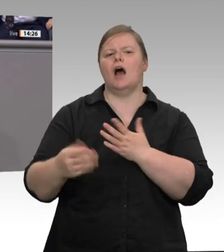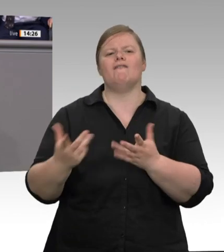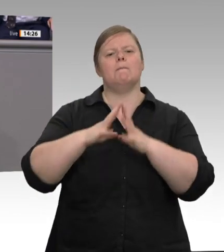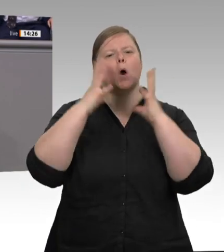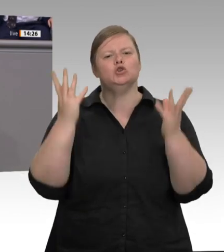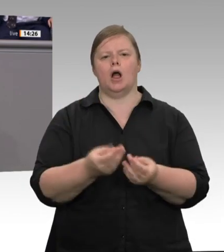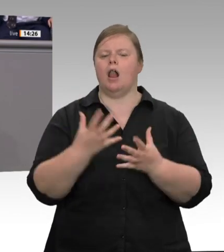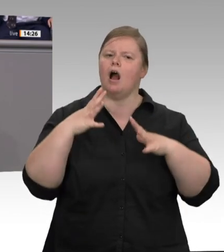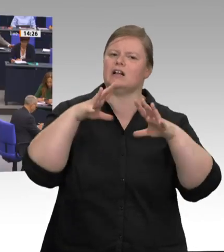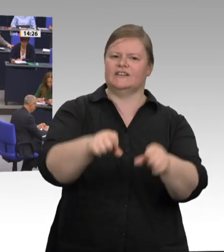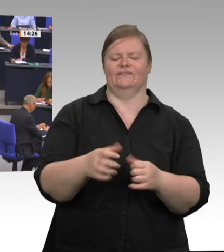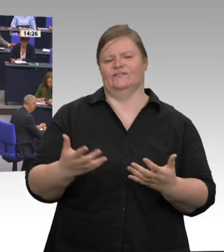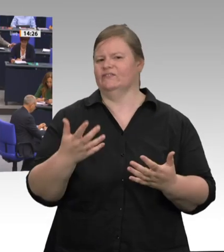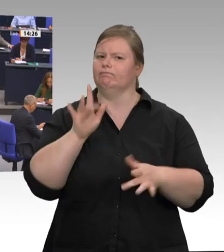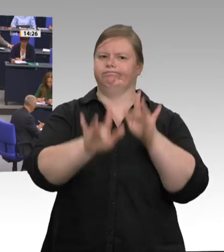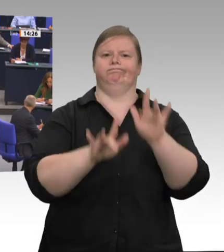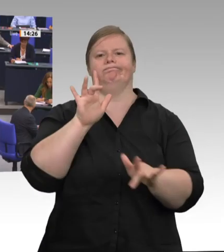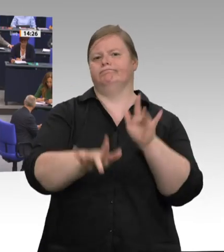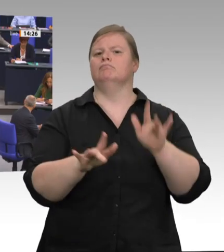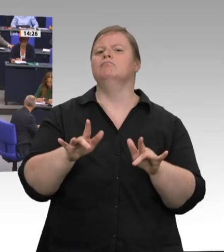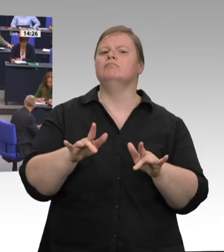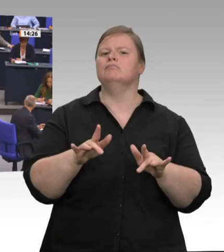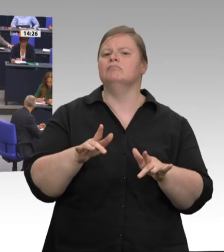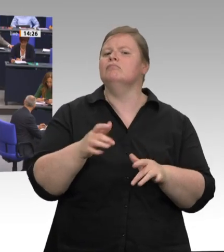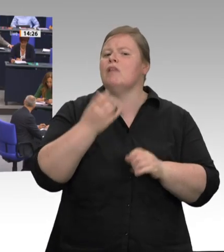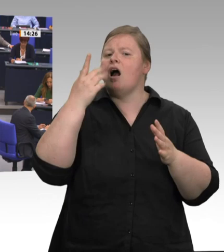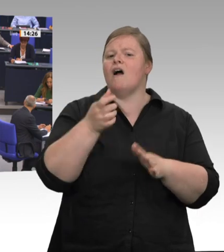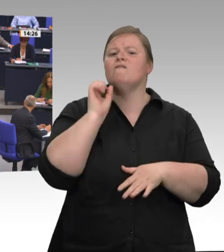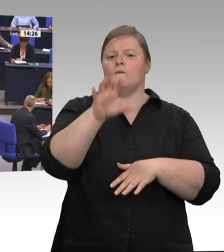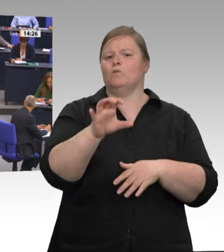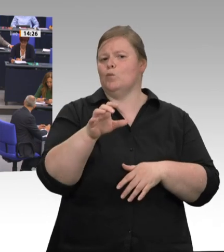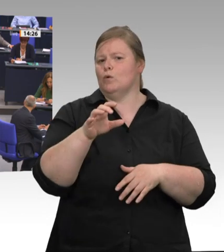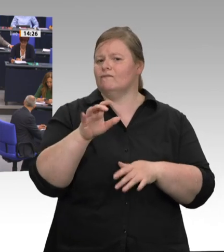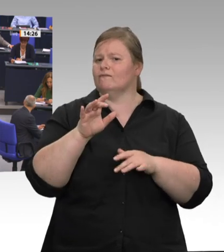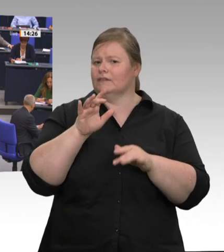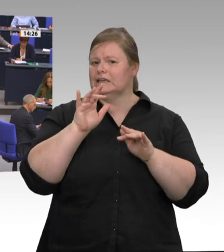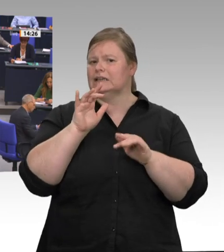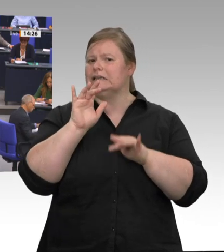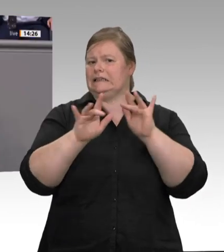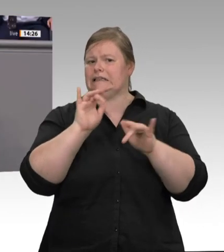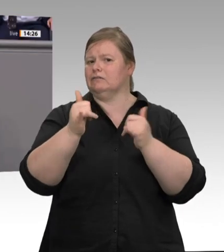Sie kennen die Leute ja. Ich wäre da vorsichtig, will ich mal sagen. Lassen Sie doch die